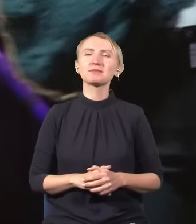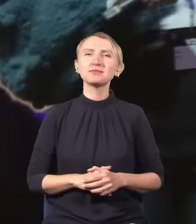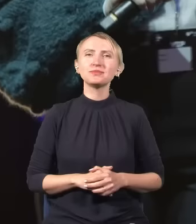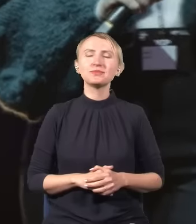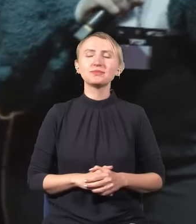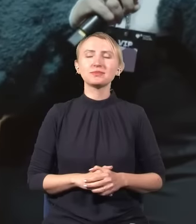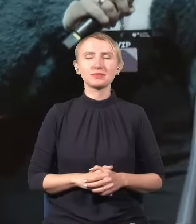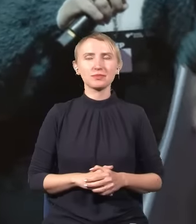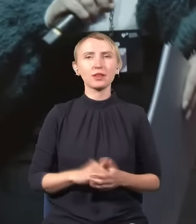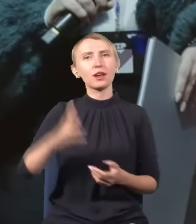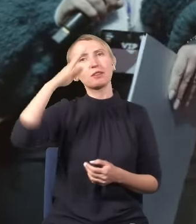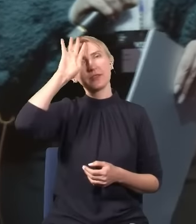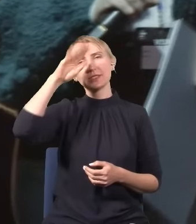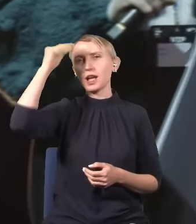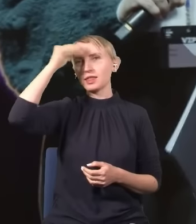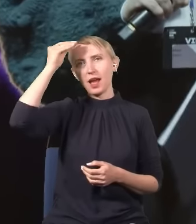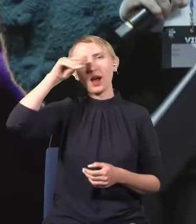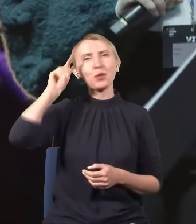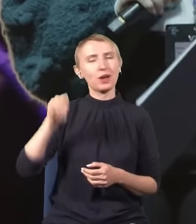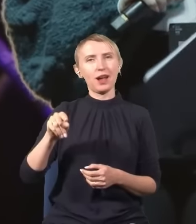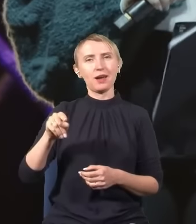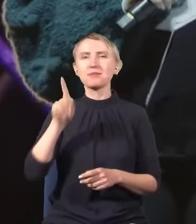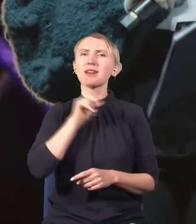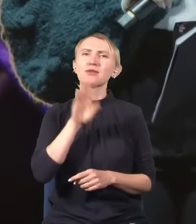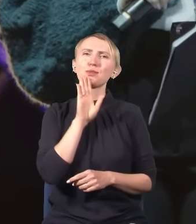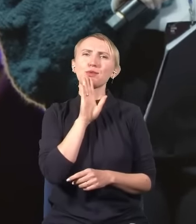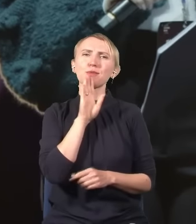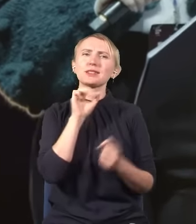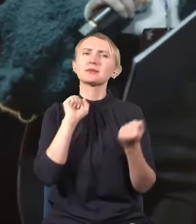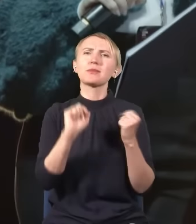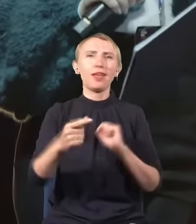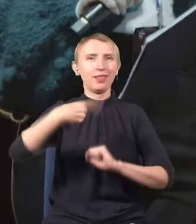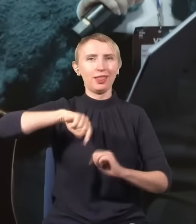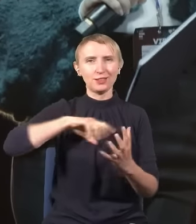Drodzy Państwo, fizyka to nauka, która prawdopodobnie zmieni nasz świat.